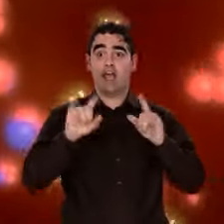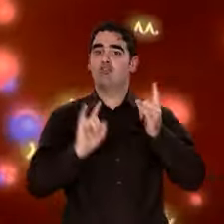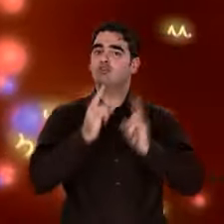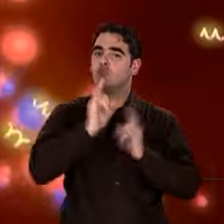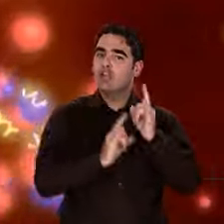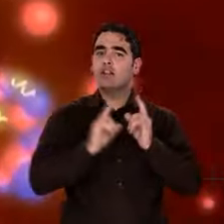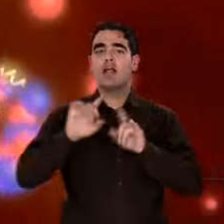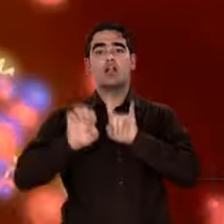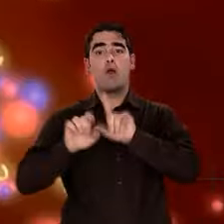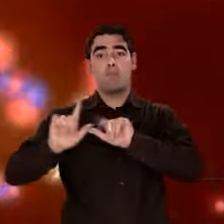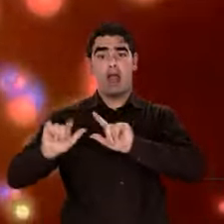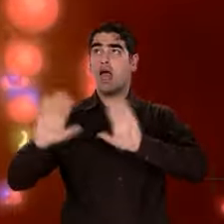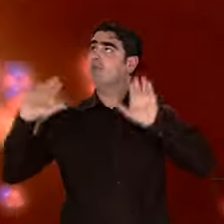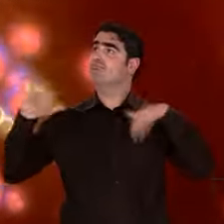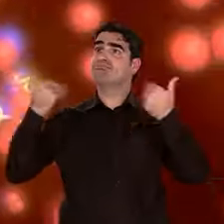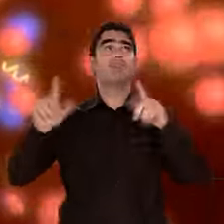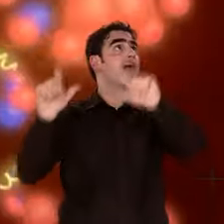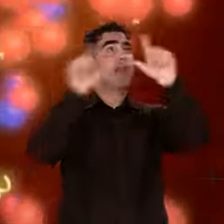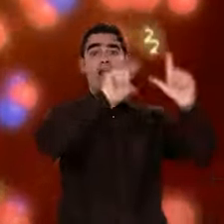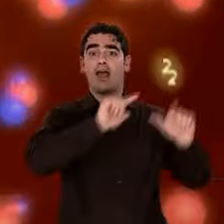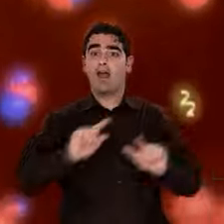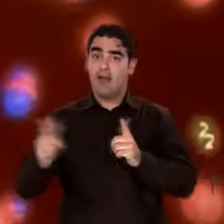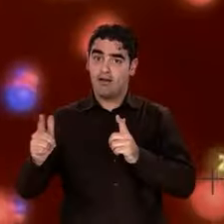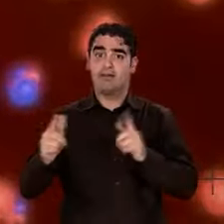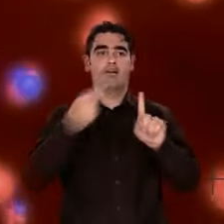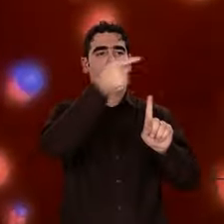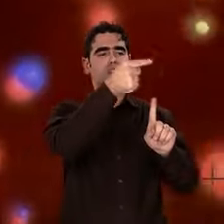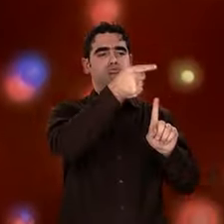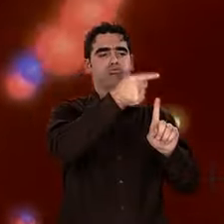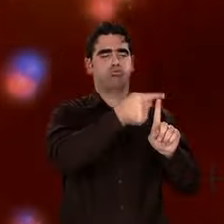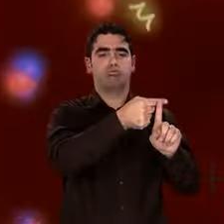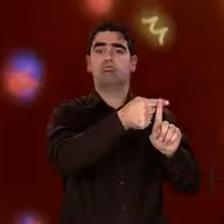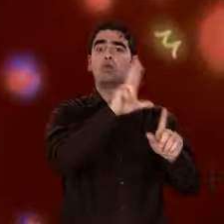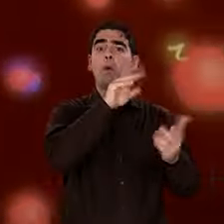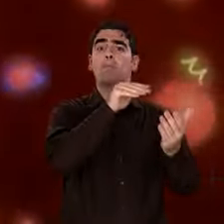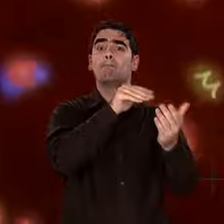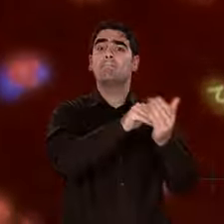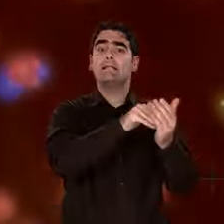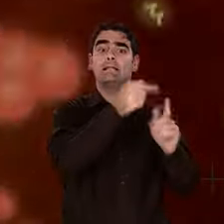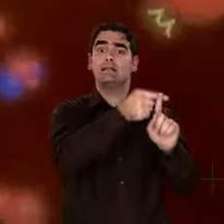Rapidement, la température devient trop faible pour que se créent d'autres noyaux. Elle baisse, baisse...